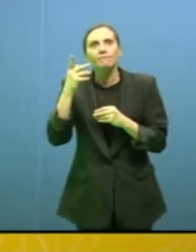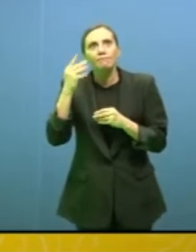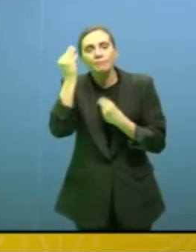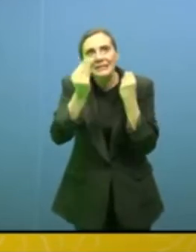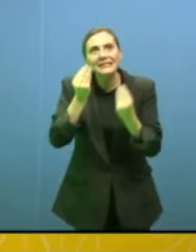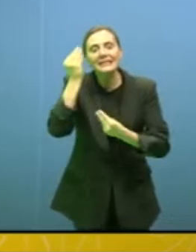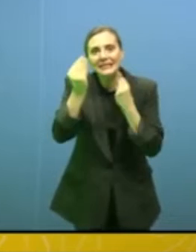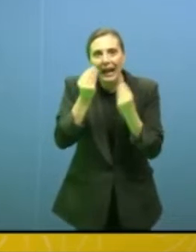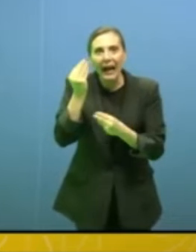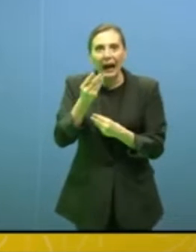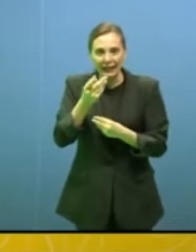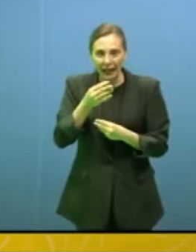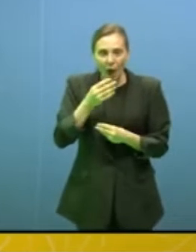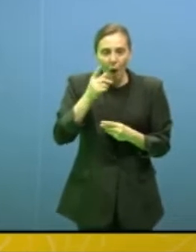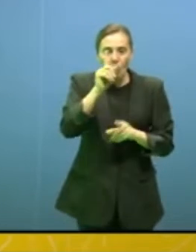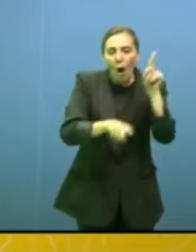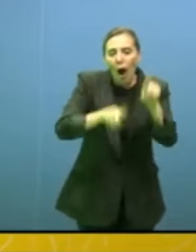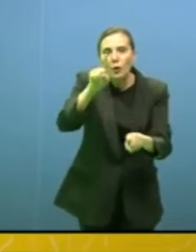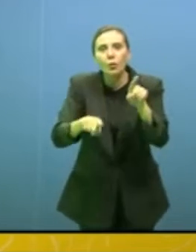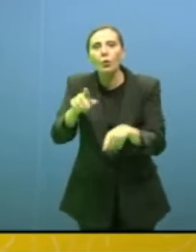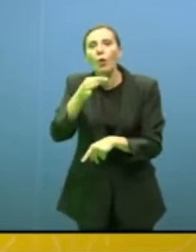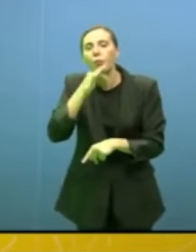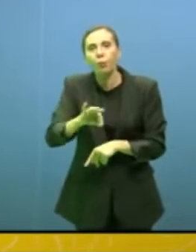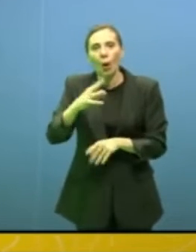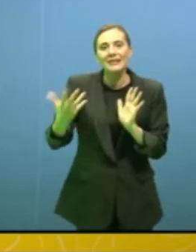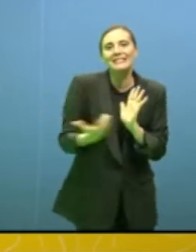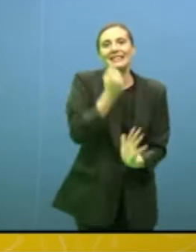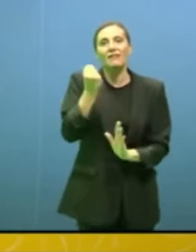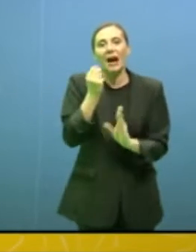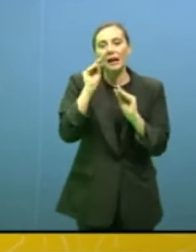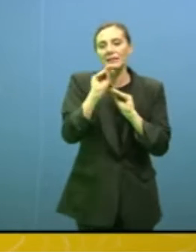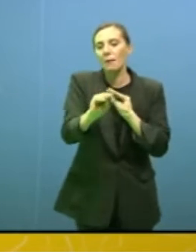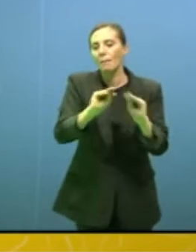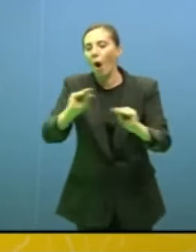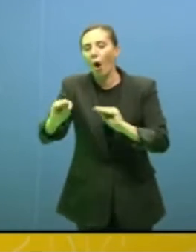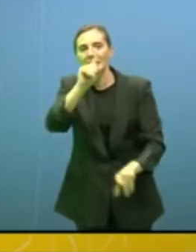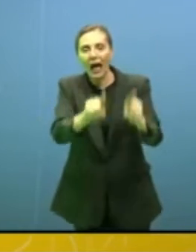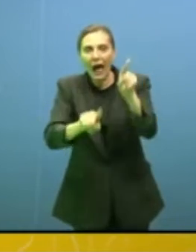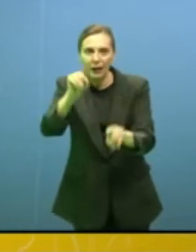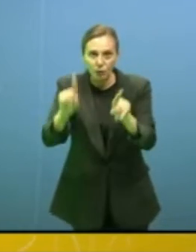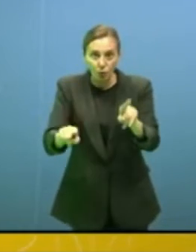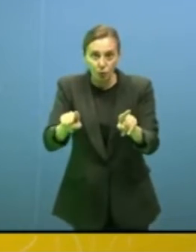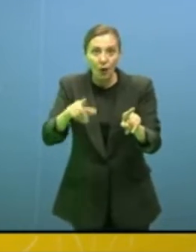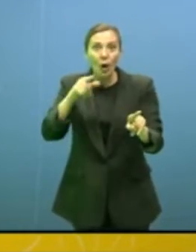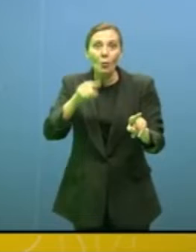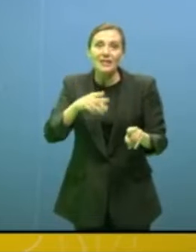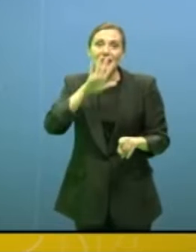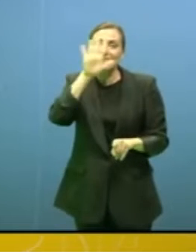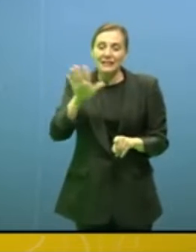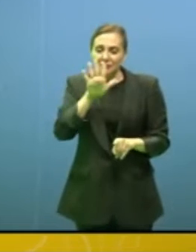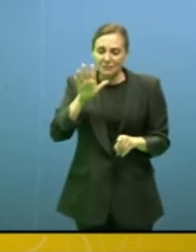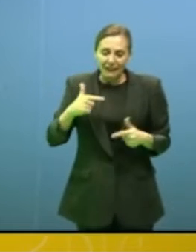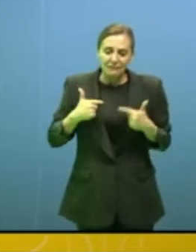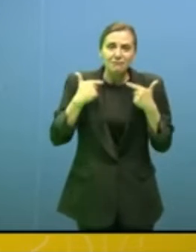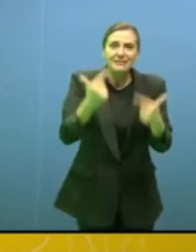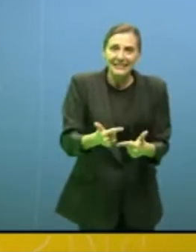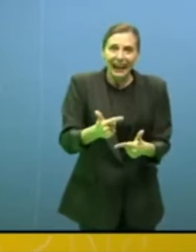che stiamo condannando la maggior parte delle persone e questo non può accadere. Un concetto che